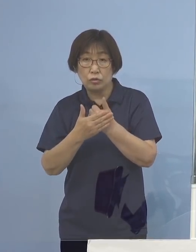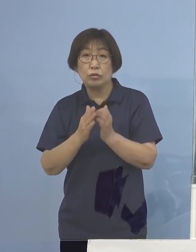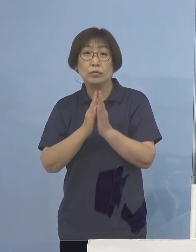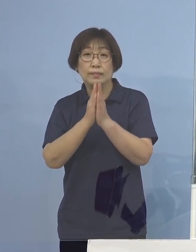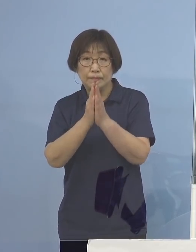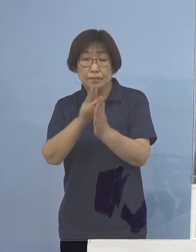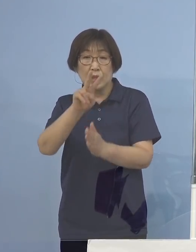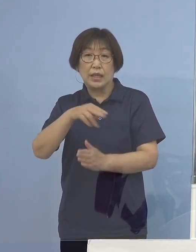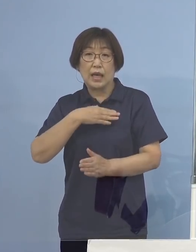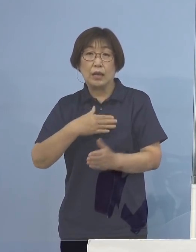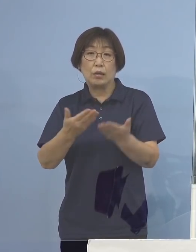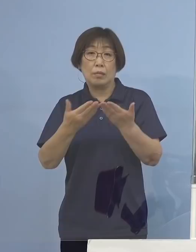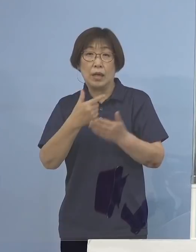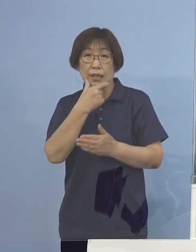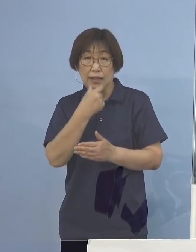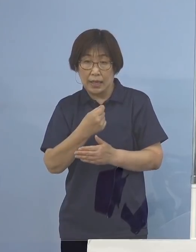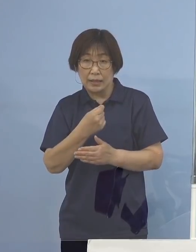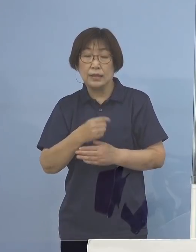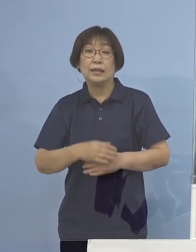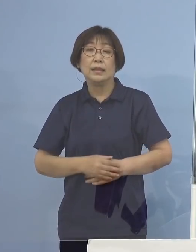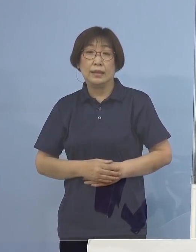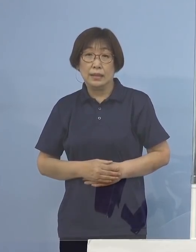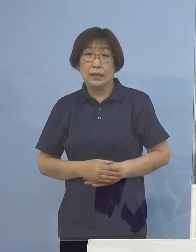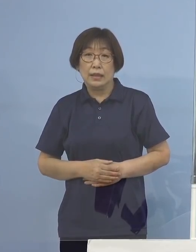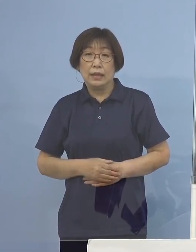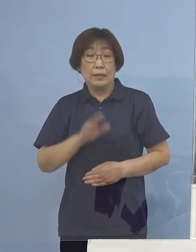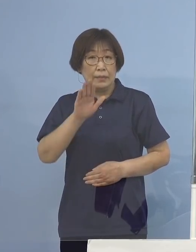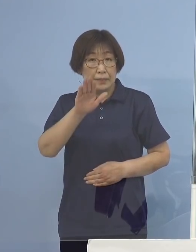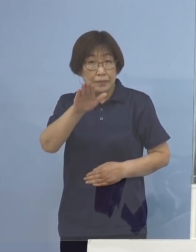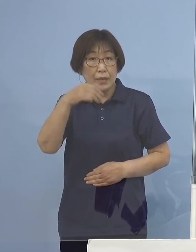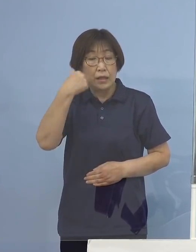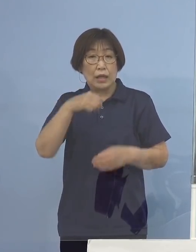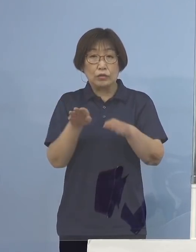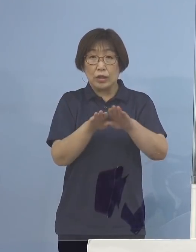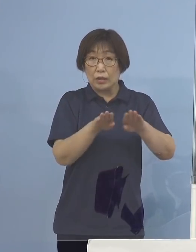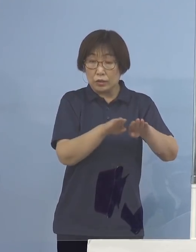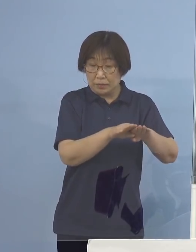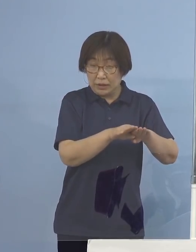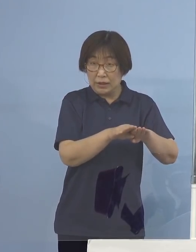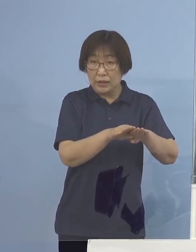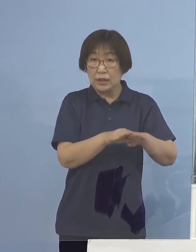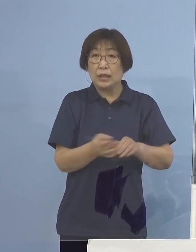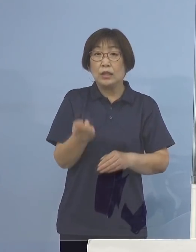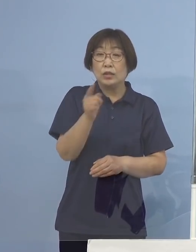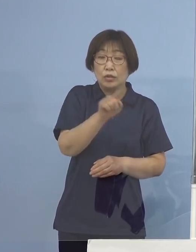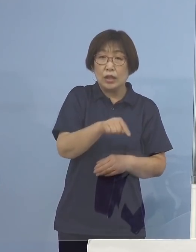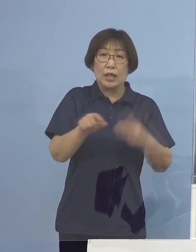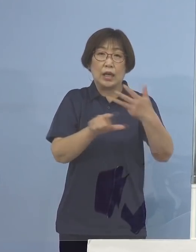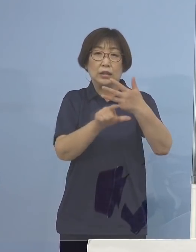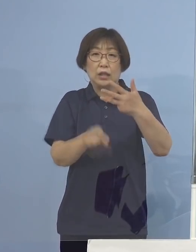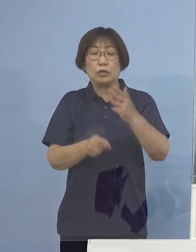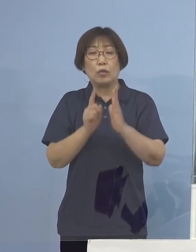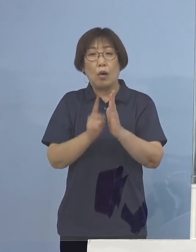まず、言うまでもなく夏休み そして月が明けますとお盆休み